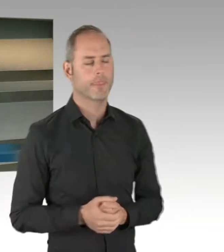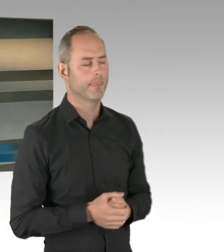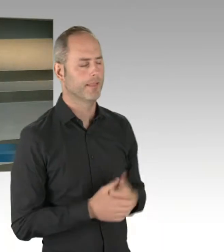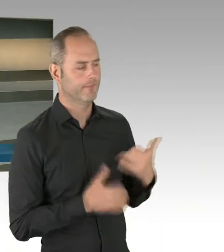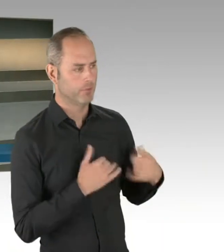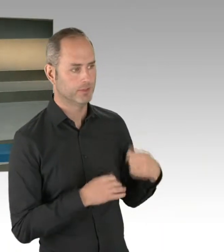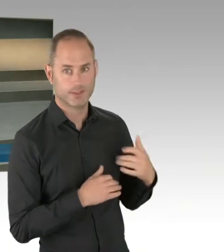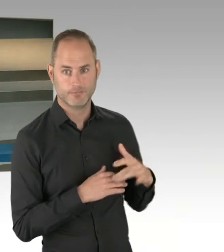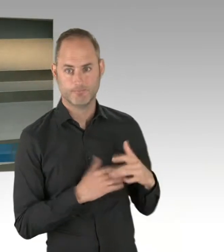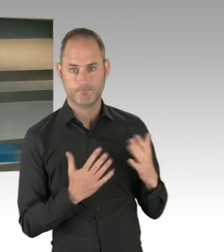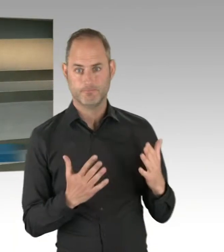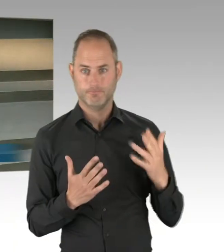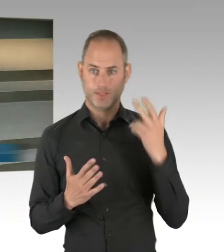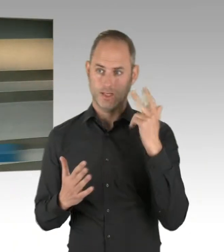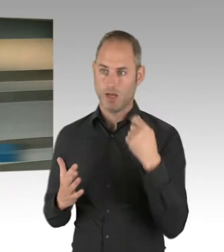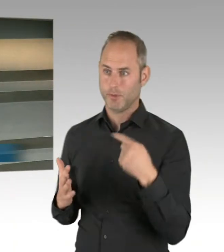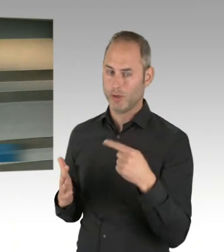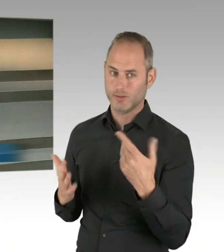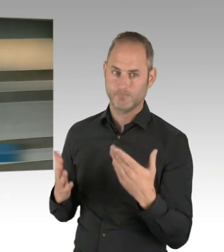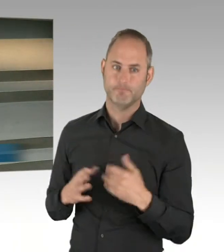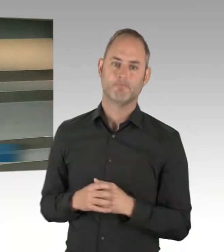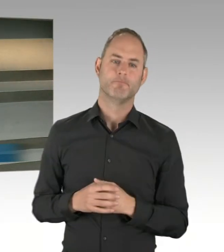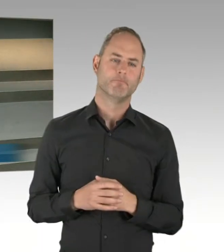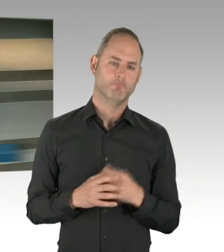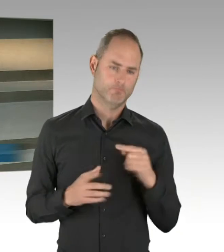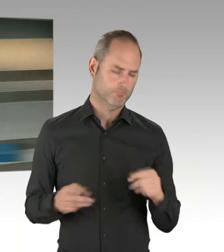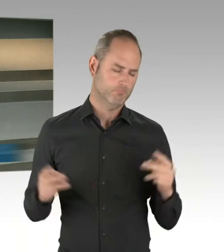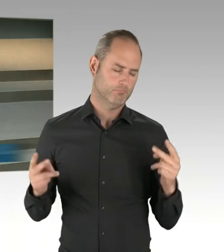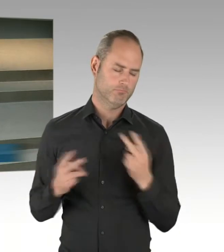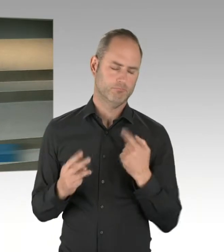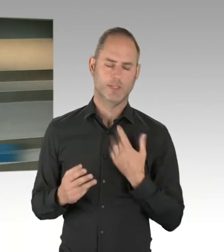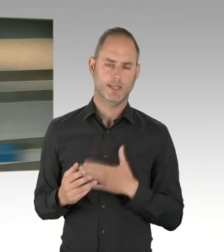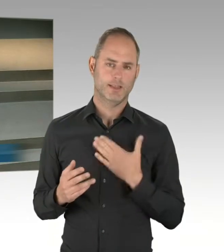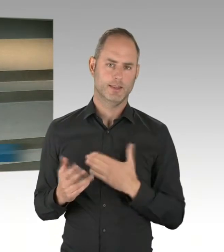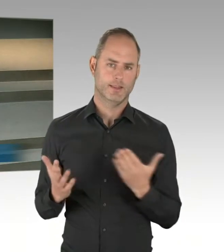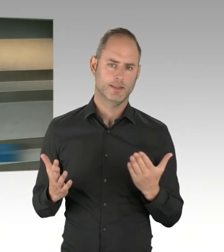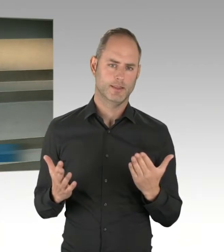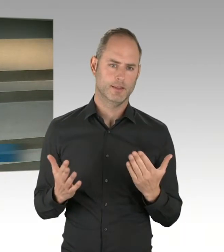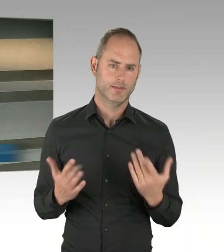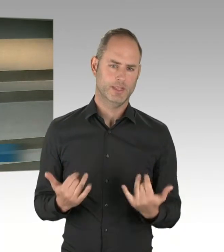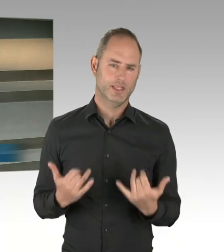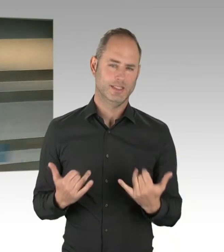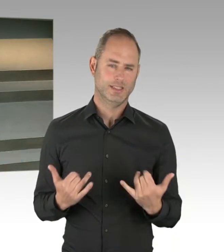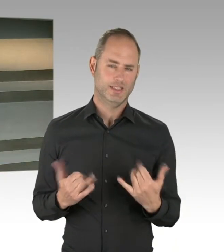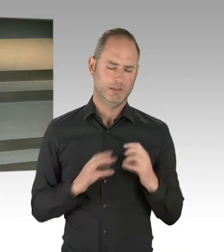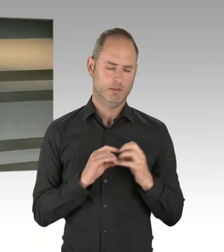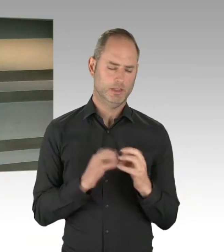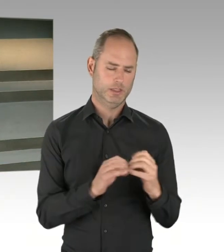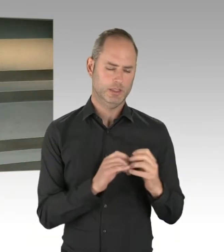um die Texte praktisch noch mal möglicherweise zu korrigieren oder Dinge zu formulieren, die wichtig sind